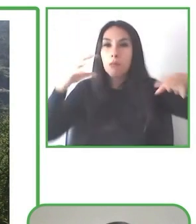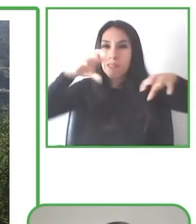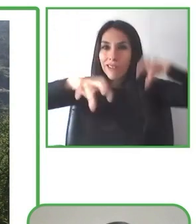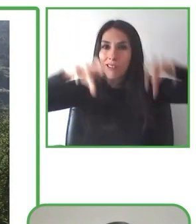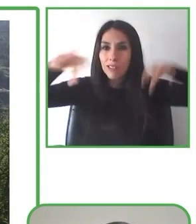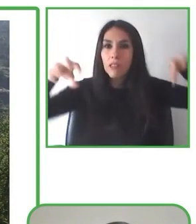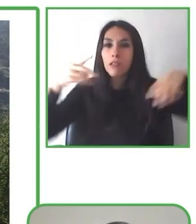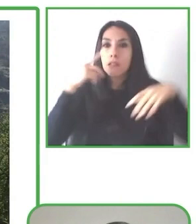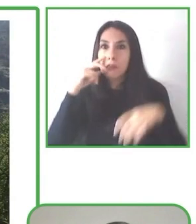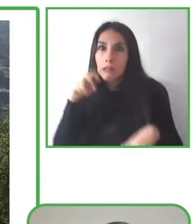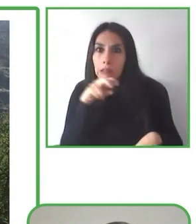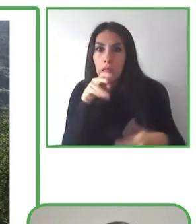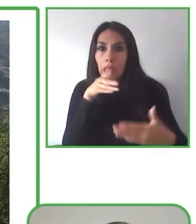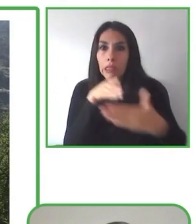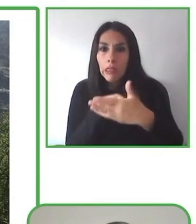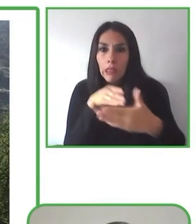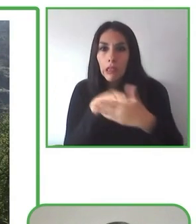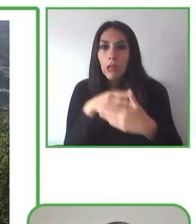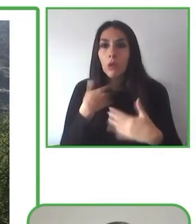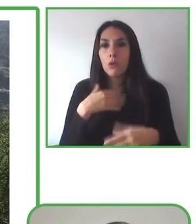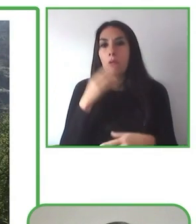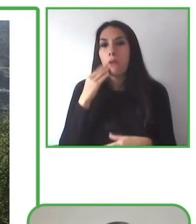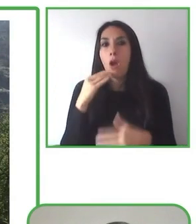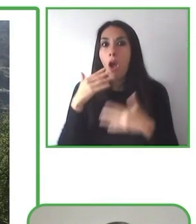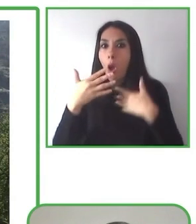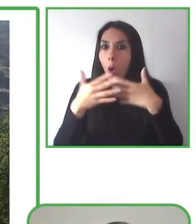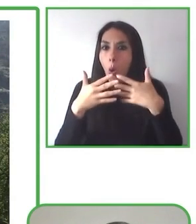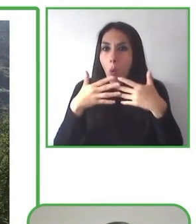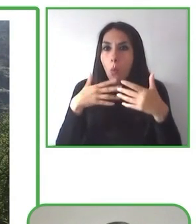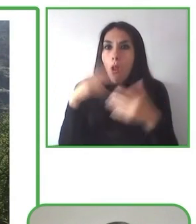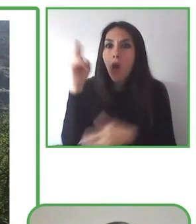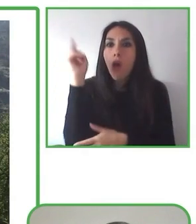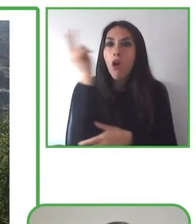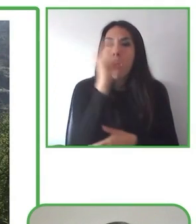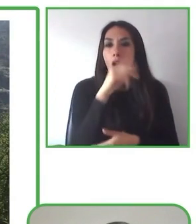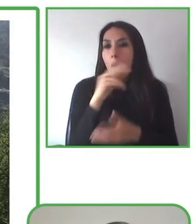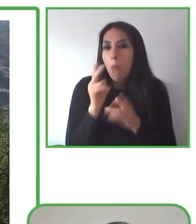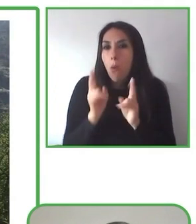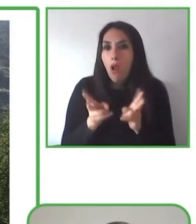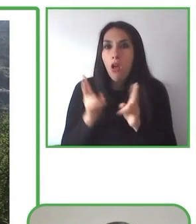Además, incluye capacitaciones en servicios inclusivos, en áreas naturales para equipos